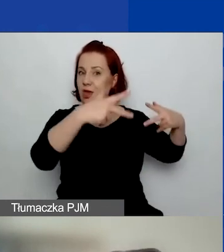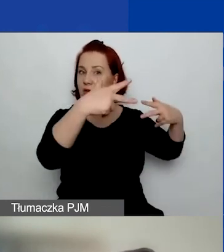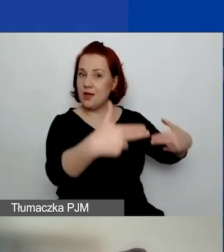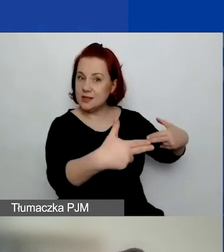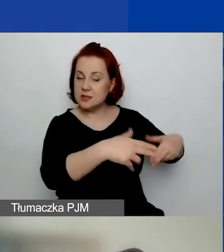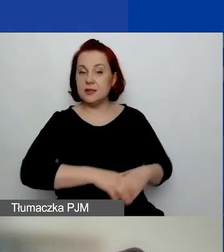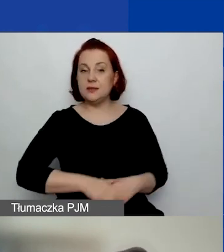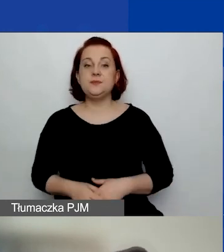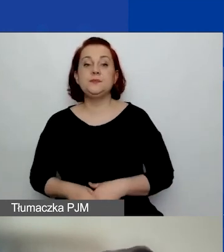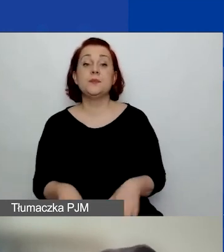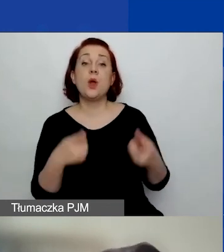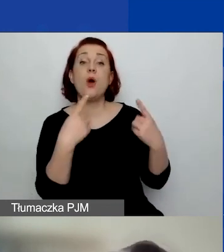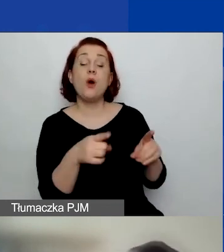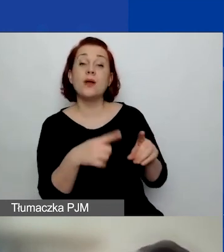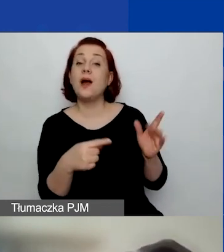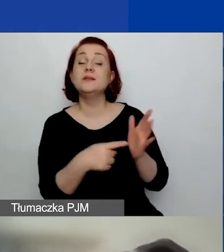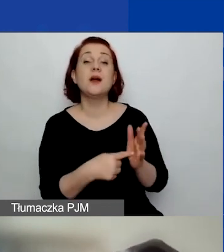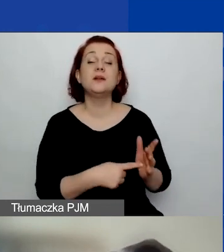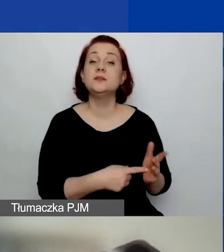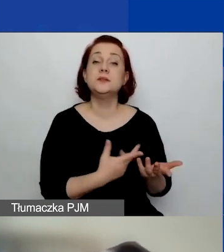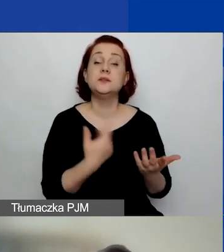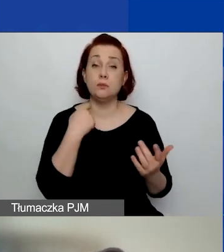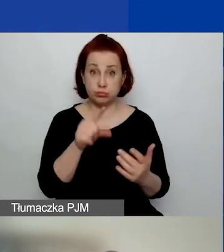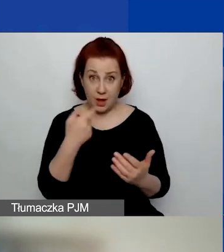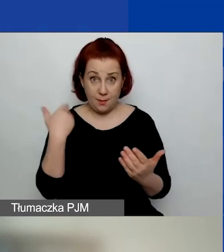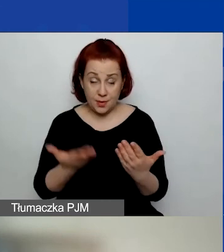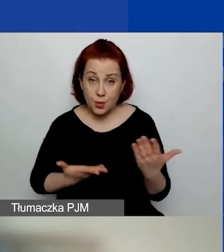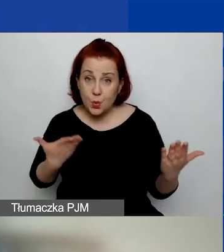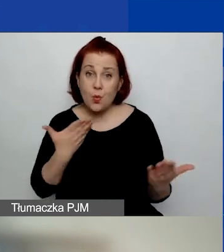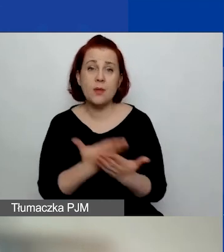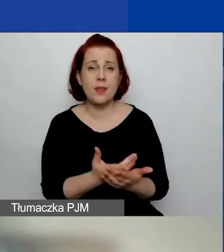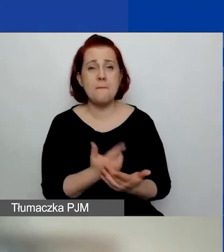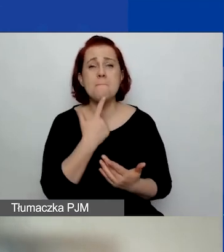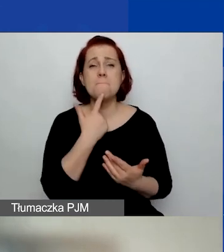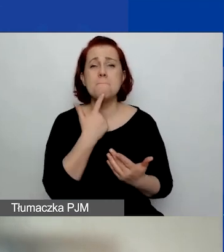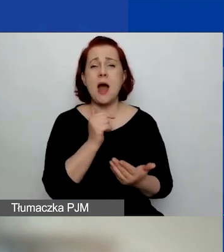Organizacje, które aplikują na małe granty,